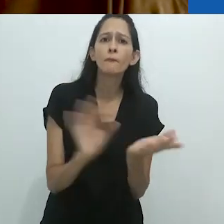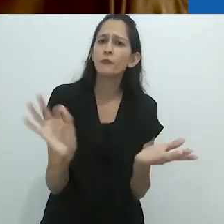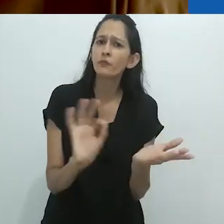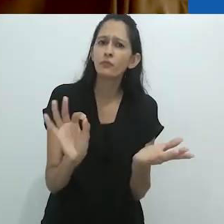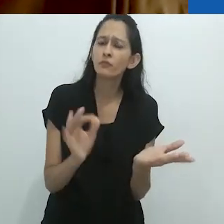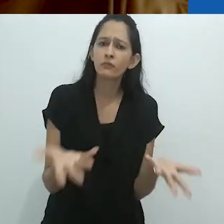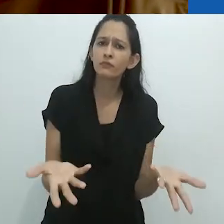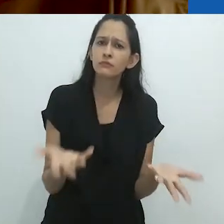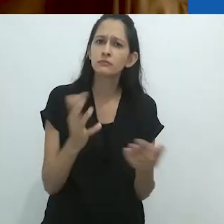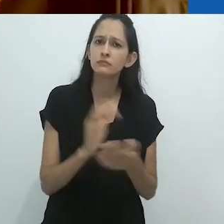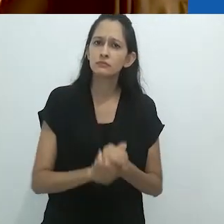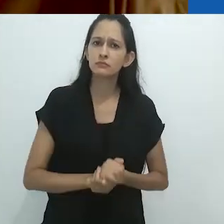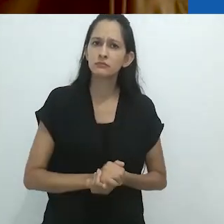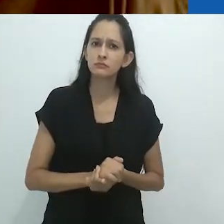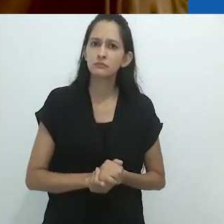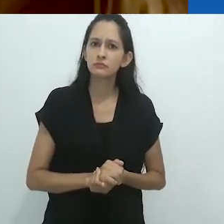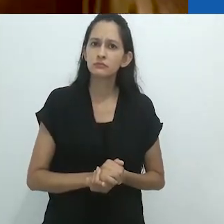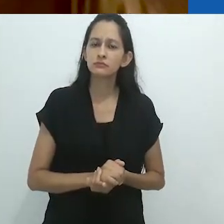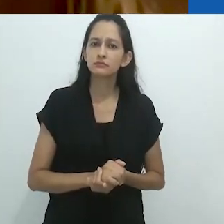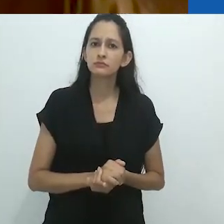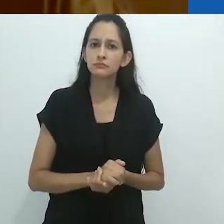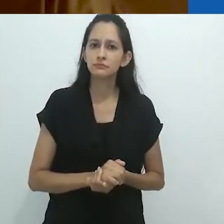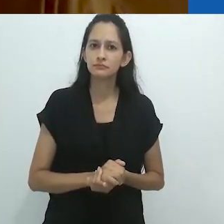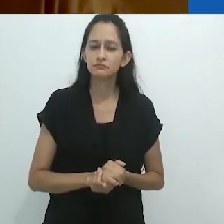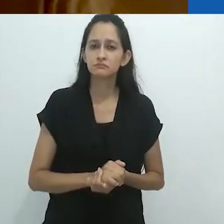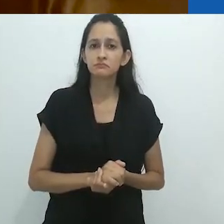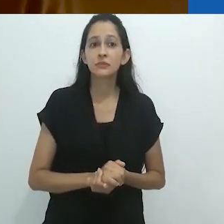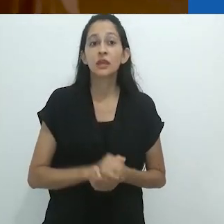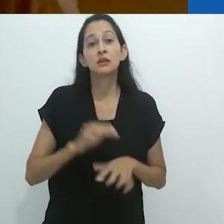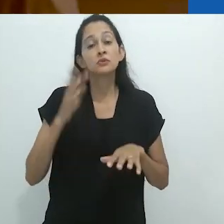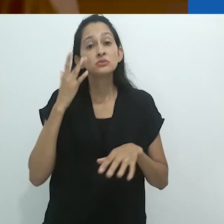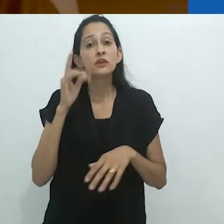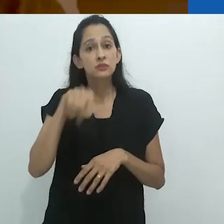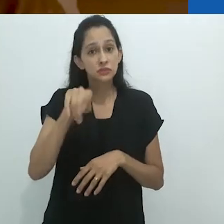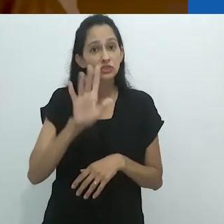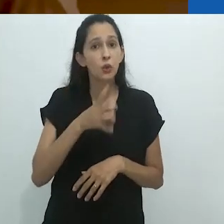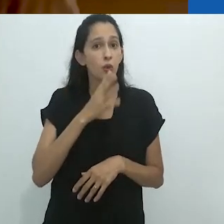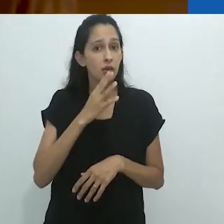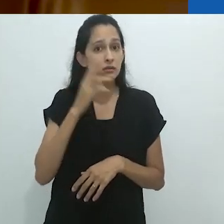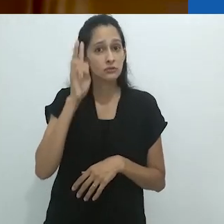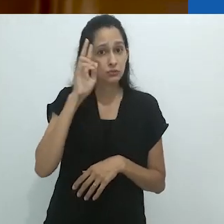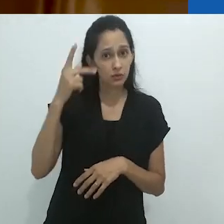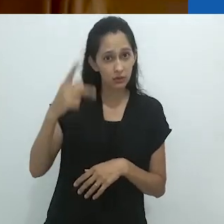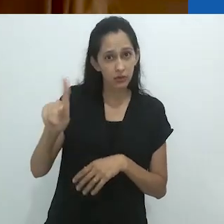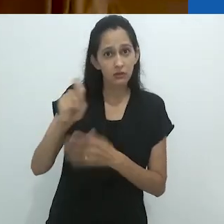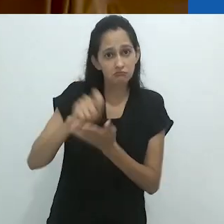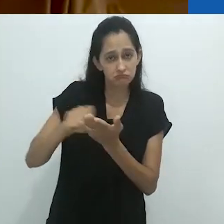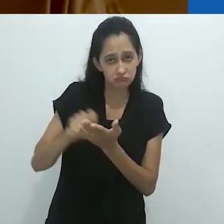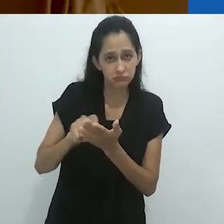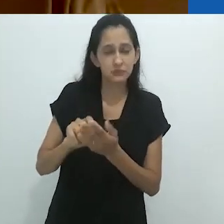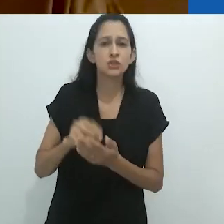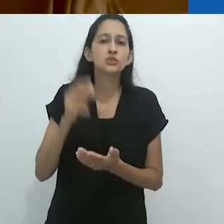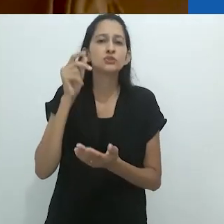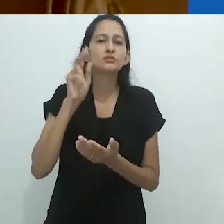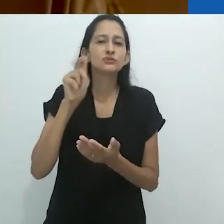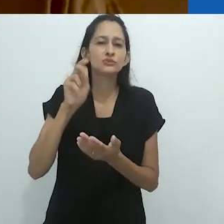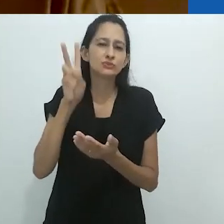em seu próprio ensaio sobre o narrador. Não sei se vocês conhecem as histórias de